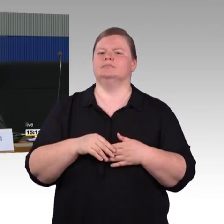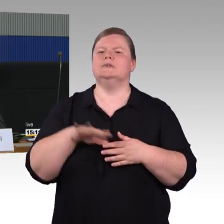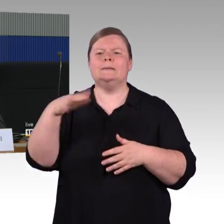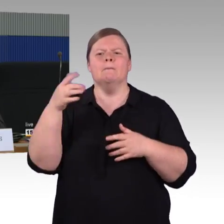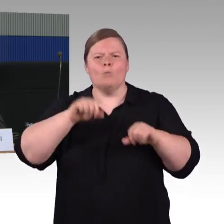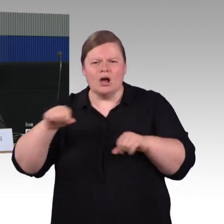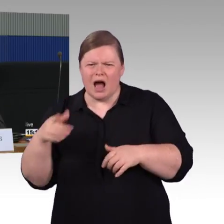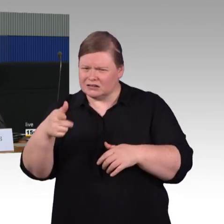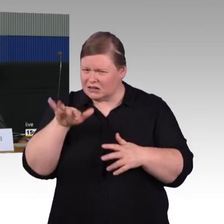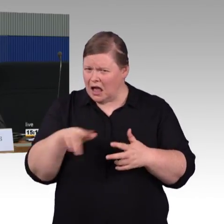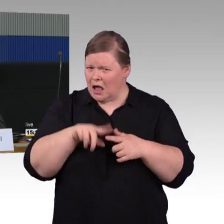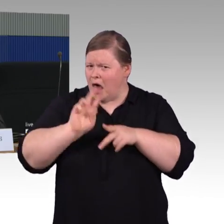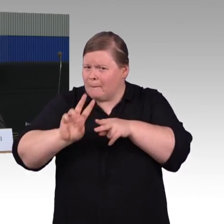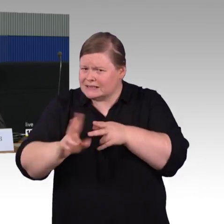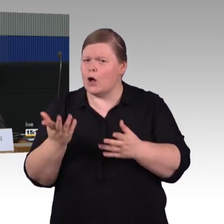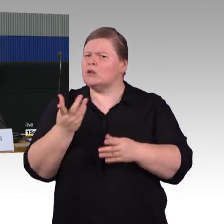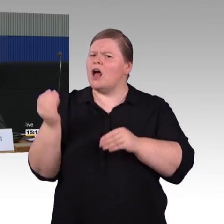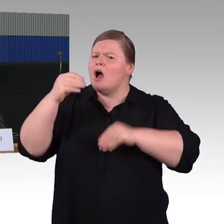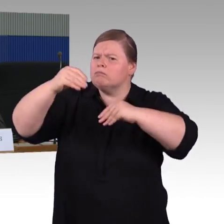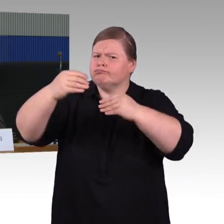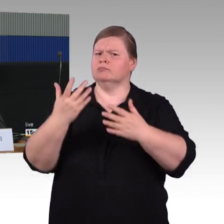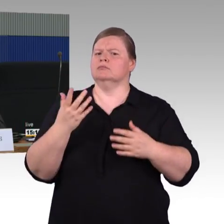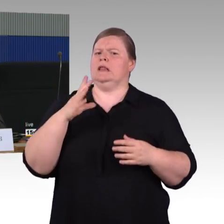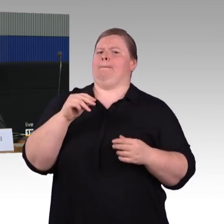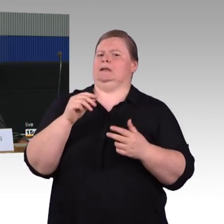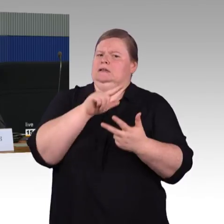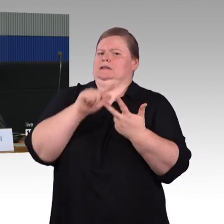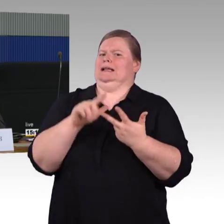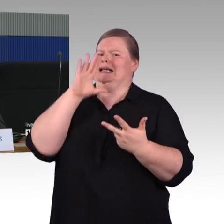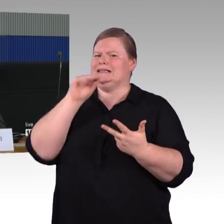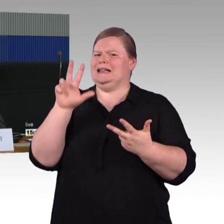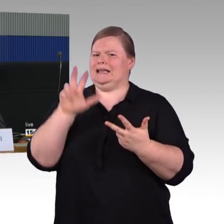dass keine Rollstuhlfahrer und Kinderwagen im Zug waren,